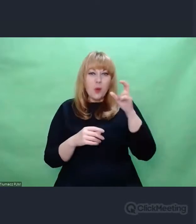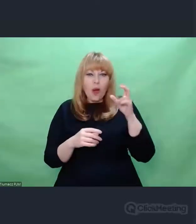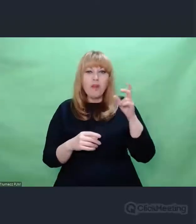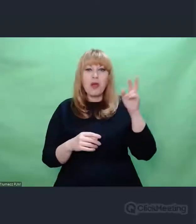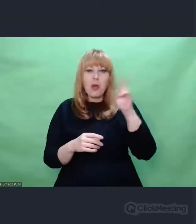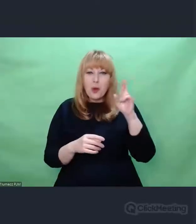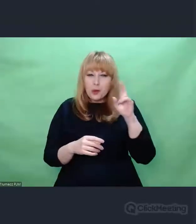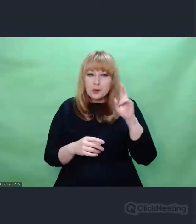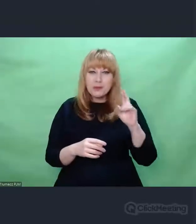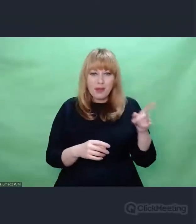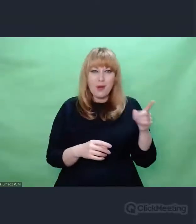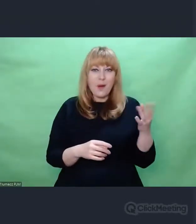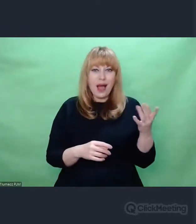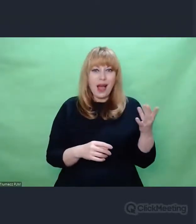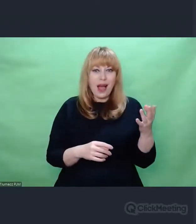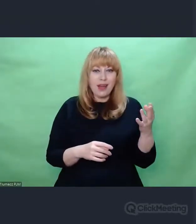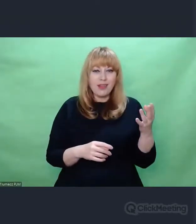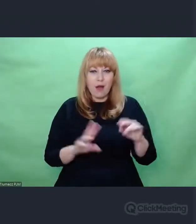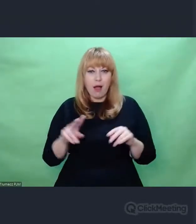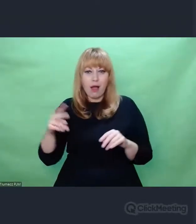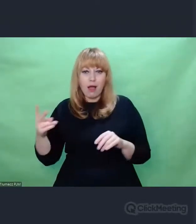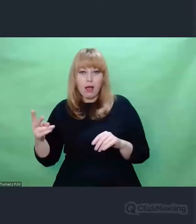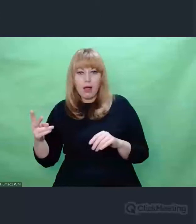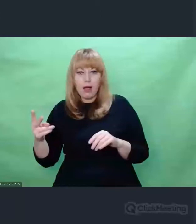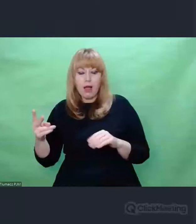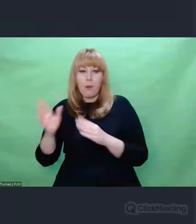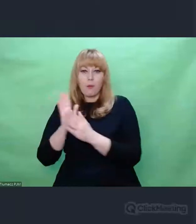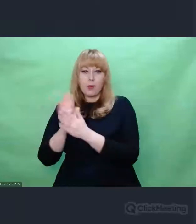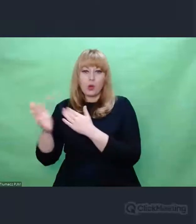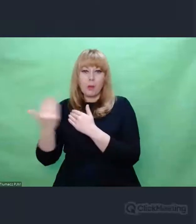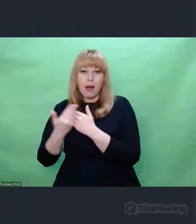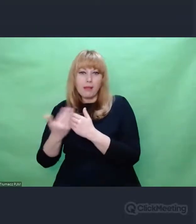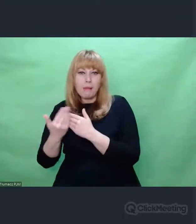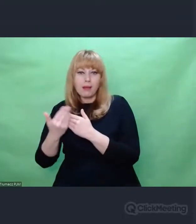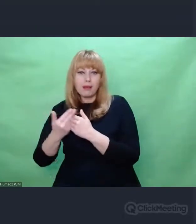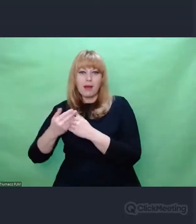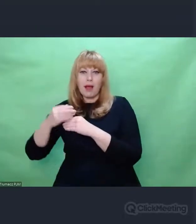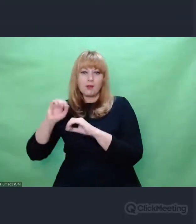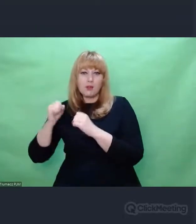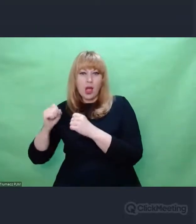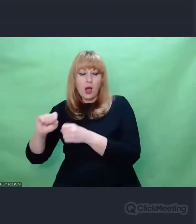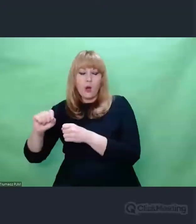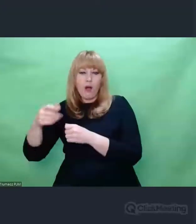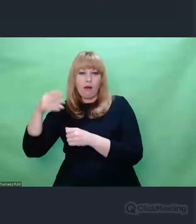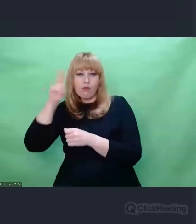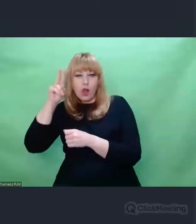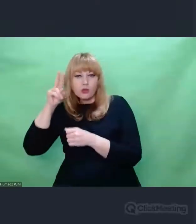np. myśli akademickiej stricte artystyczna działalność. Może z tego względu tak się dzieje, że